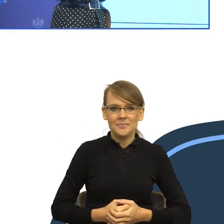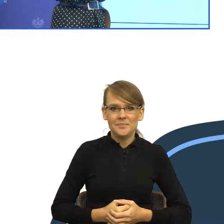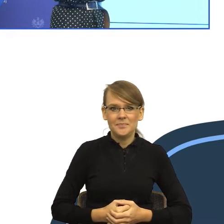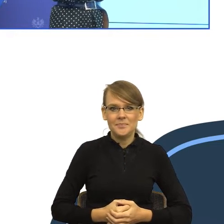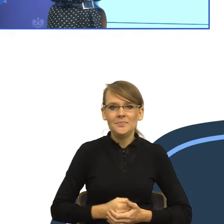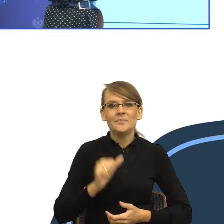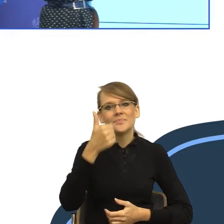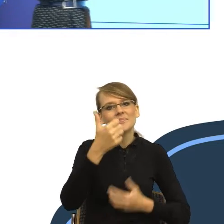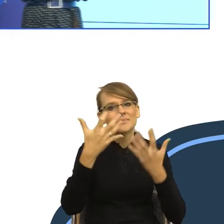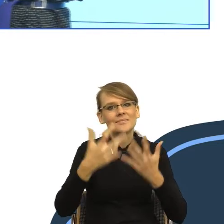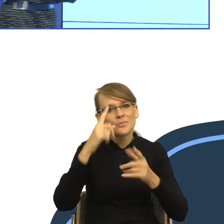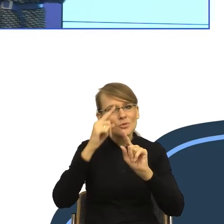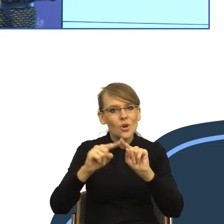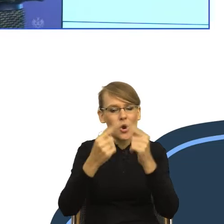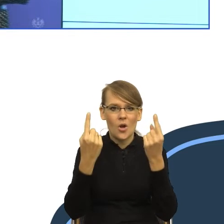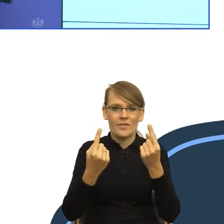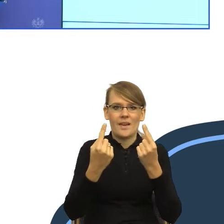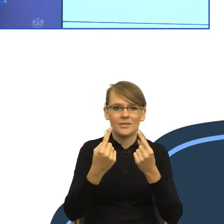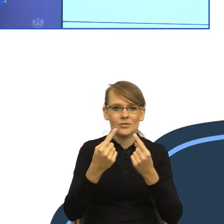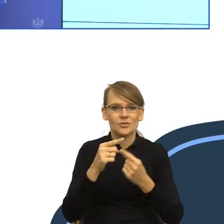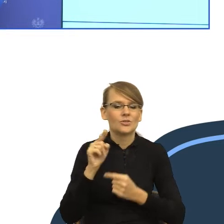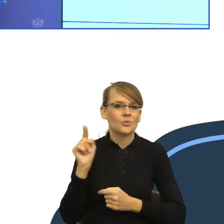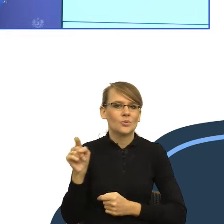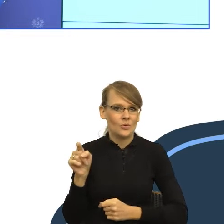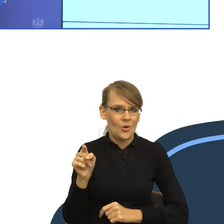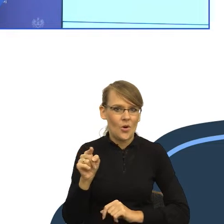do pewnego myślenia o języku. Ale jak okazuje się, żeby ten język